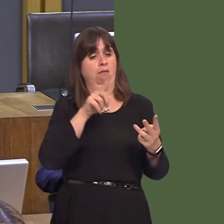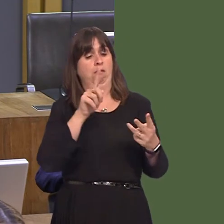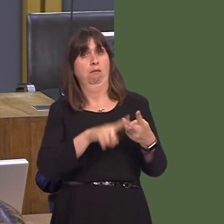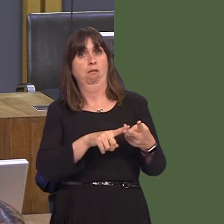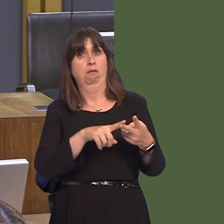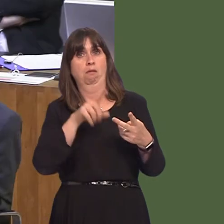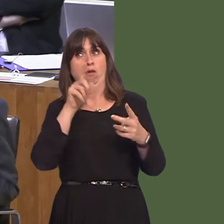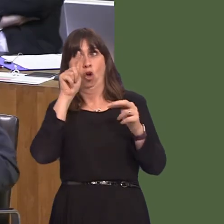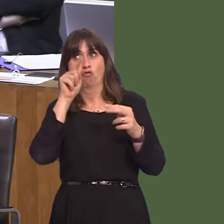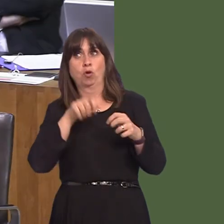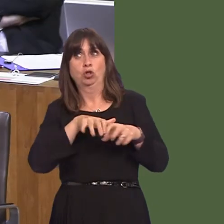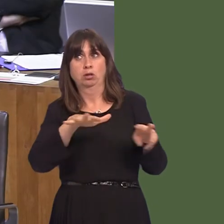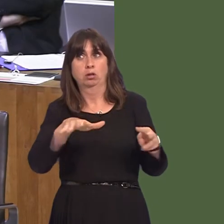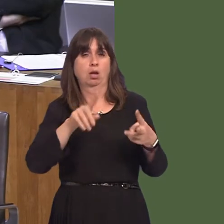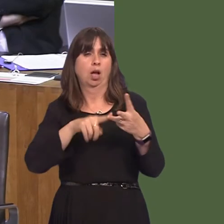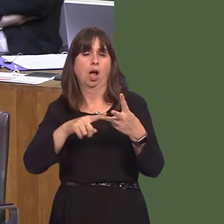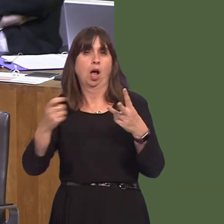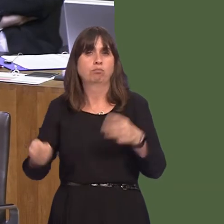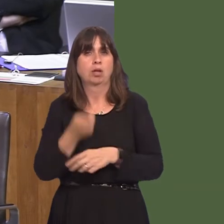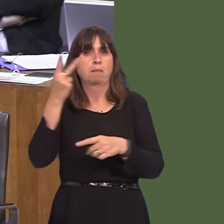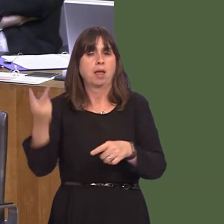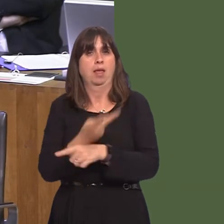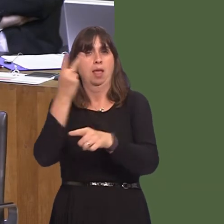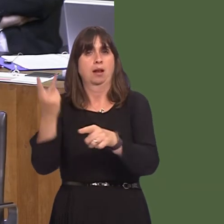You may have heard recently that there have been some ideas that perhaps we should eat